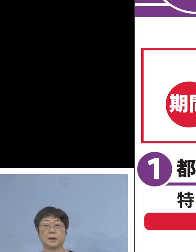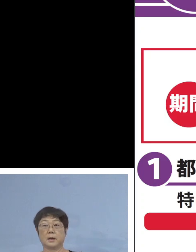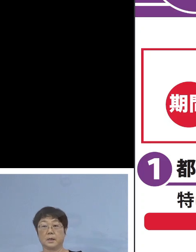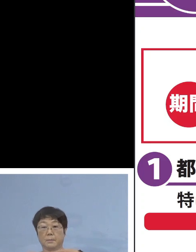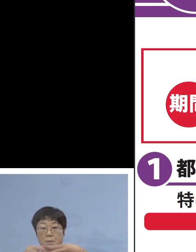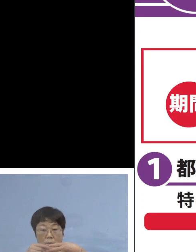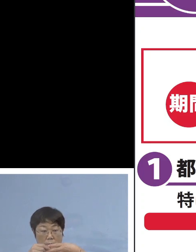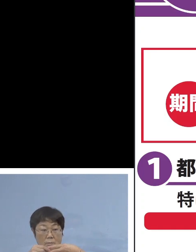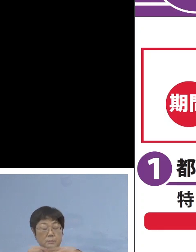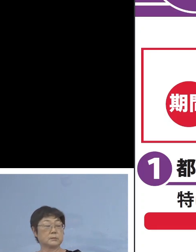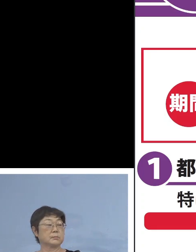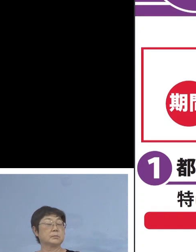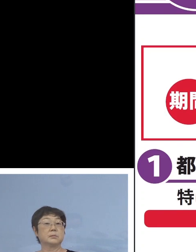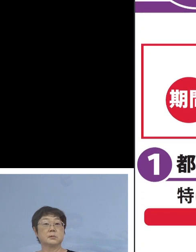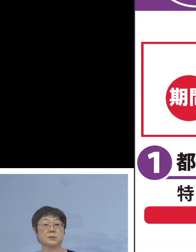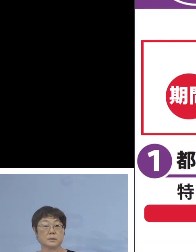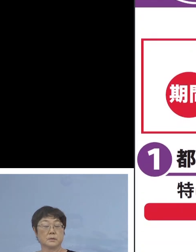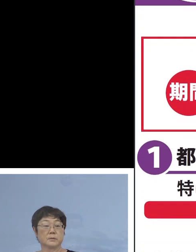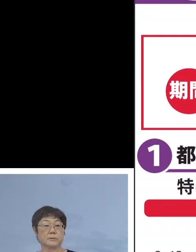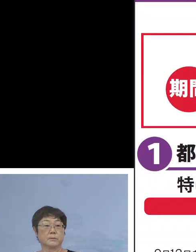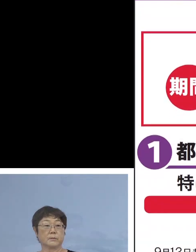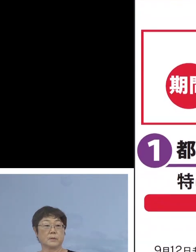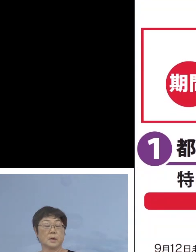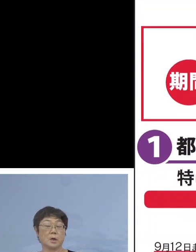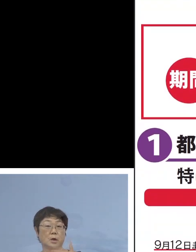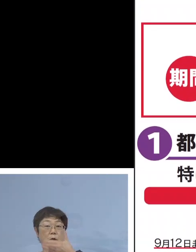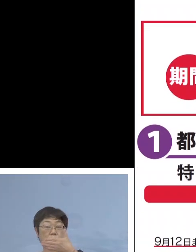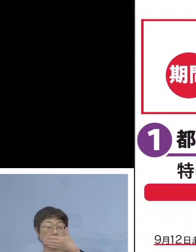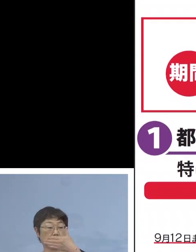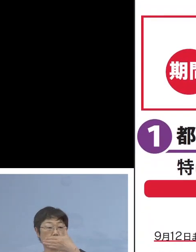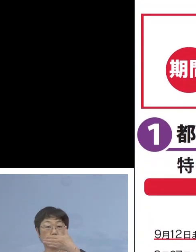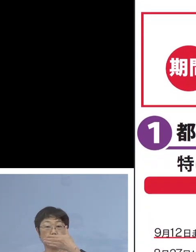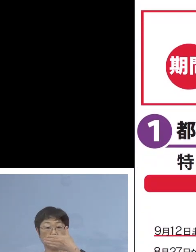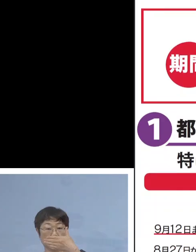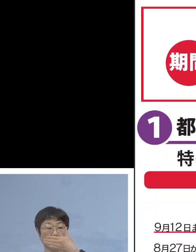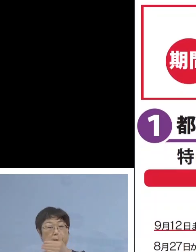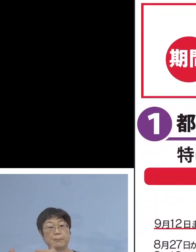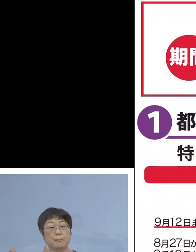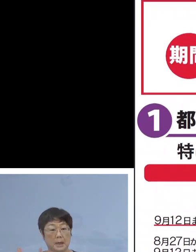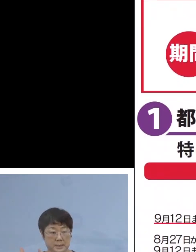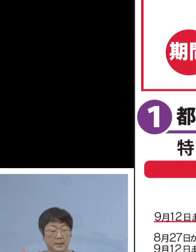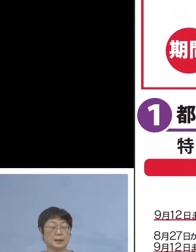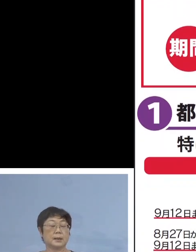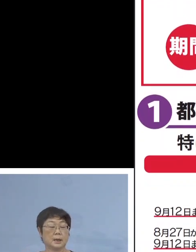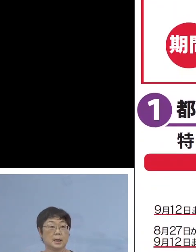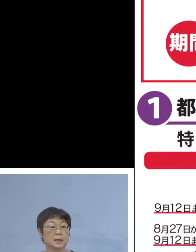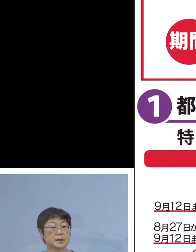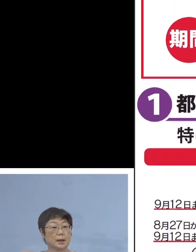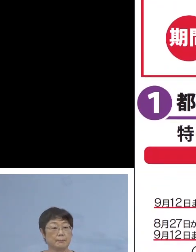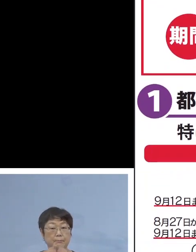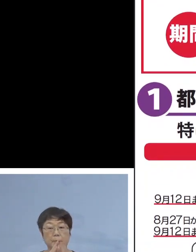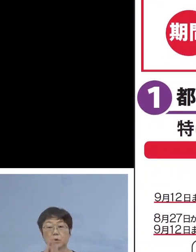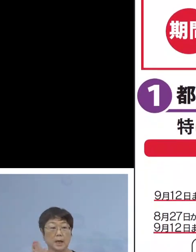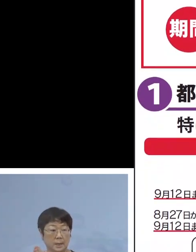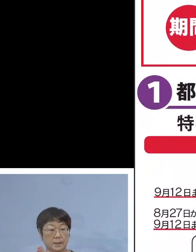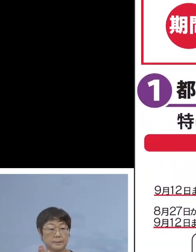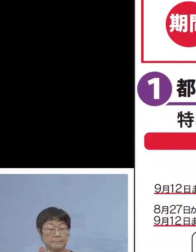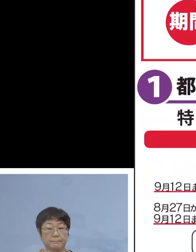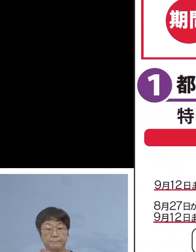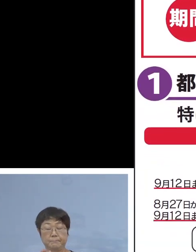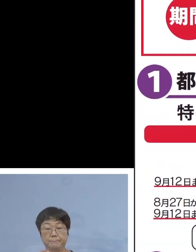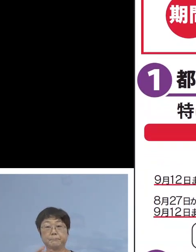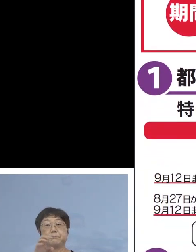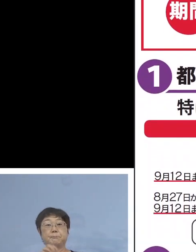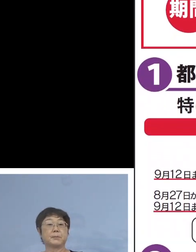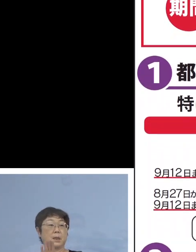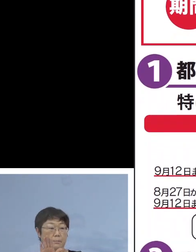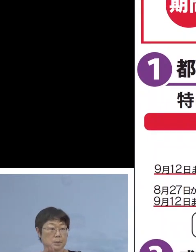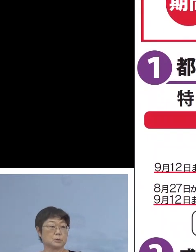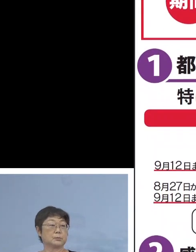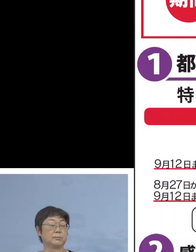こちら9月12日まで ということで 時短のお願いも こちらに書かせていただいておりますし